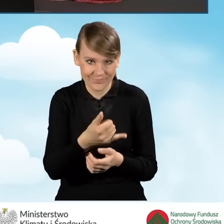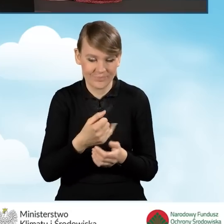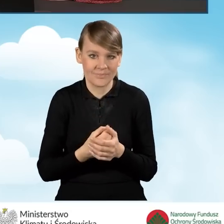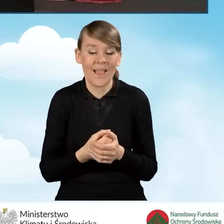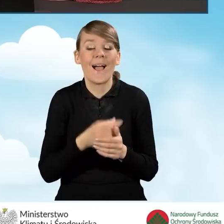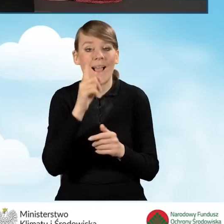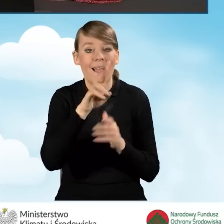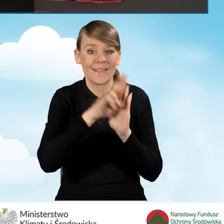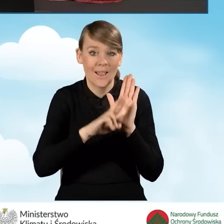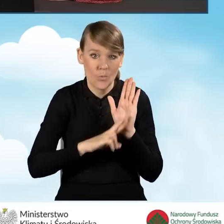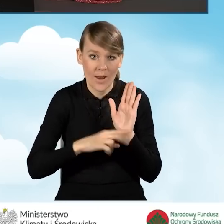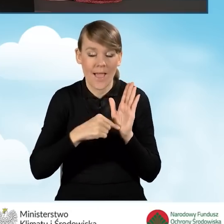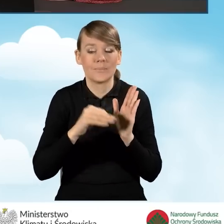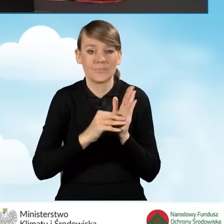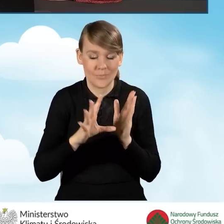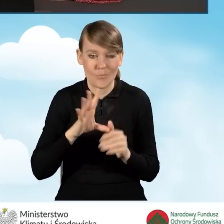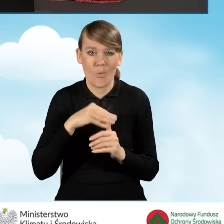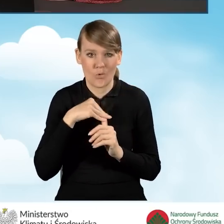istnieje możliwość złożenia korekty wniosku,